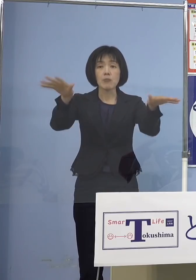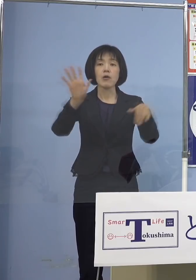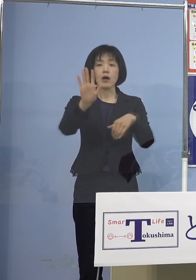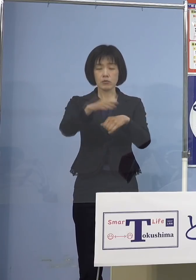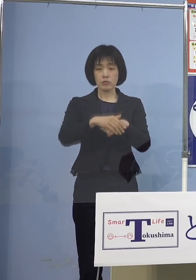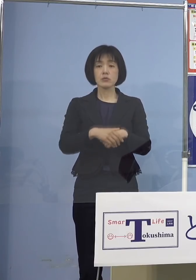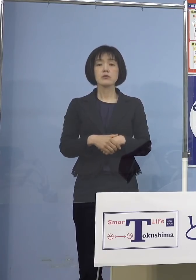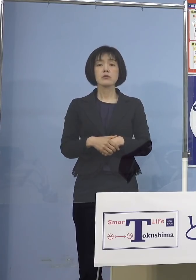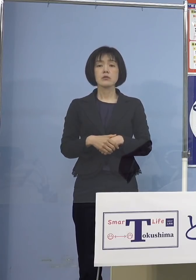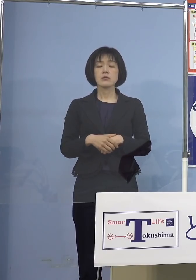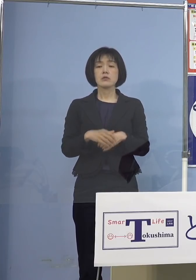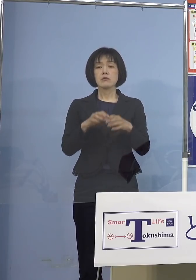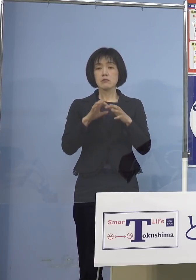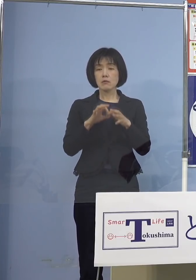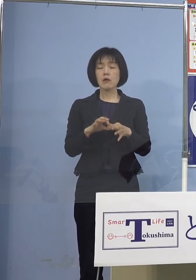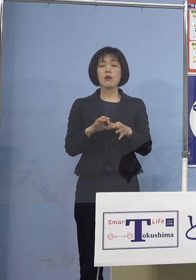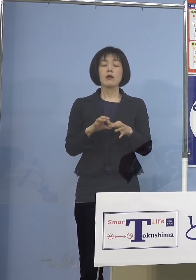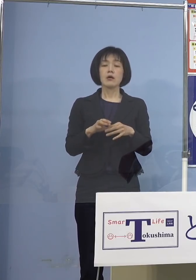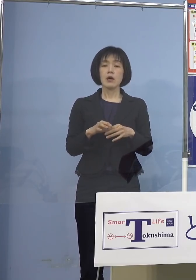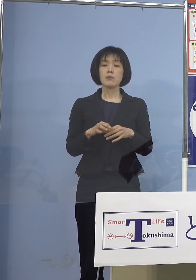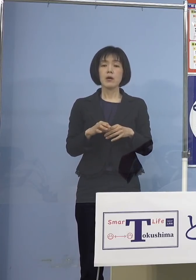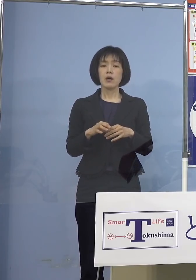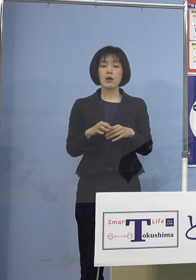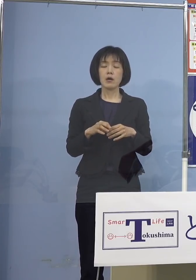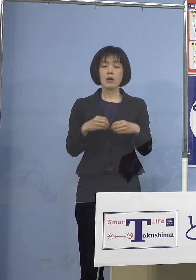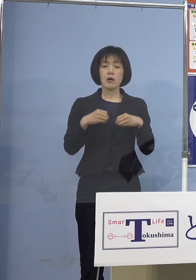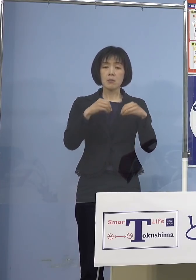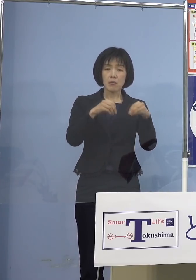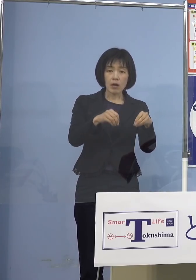結果としてやはりうつるところ かかりそうな人たちは